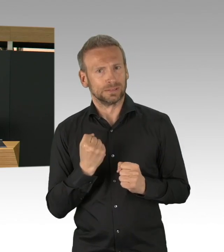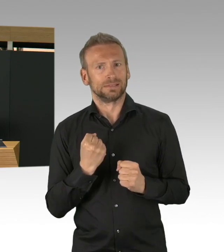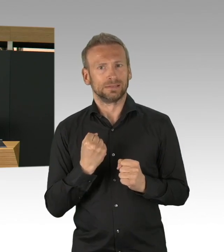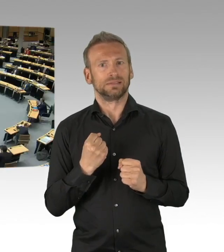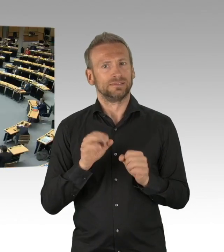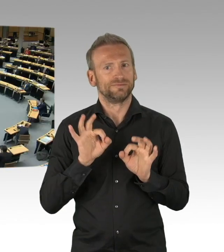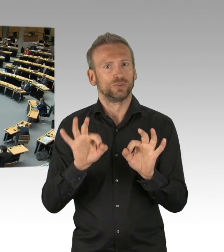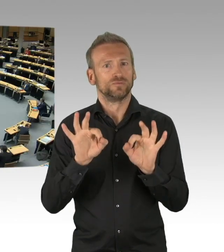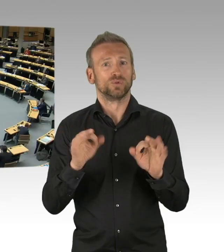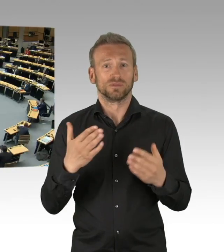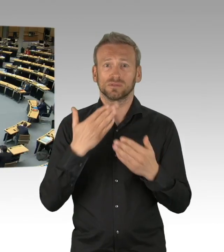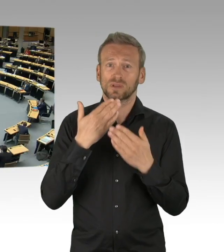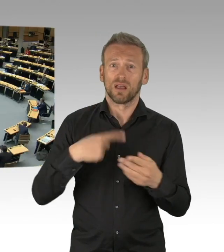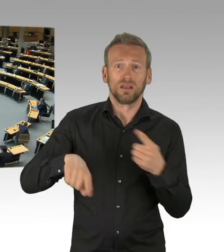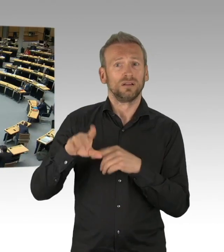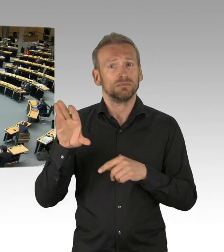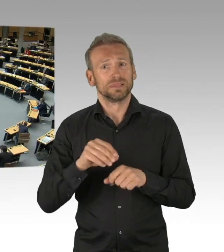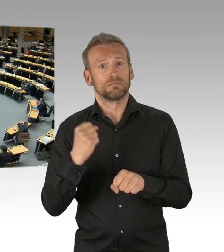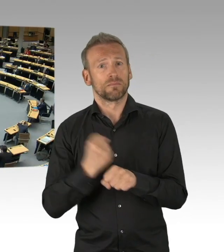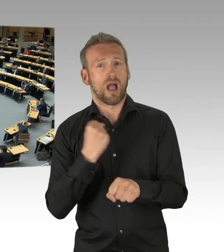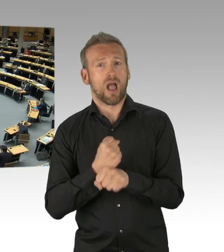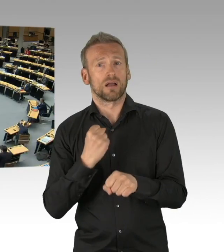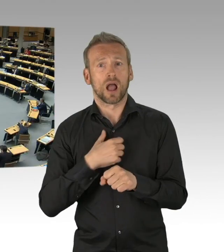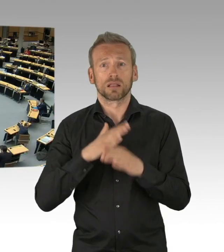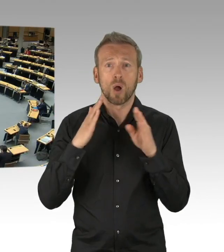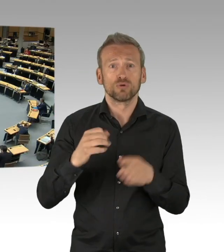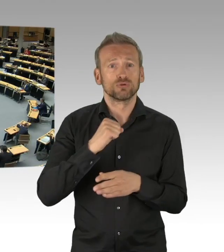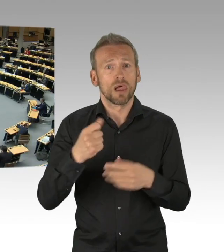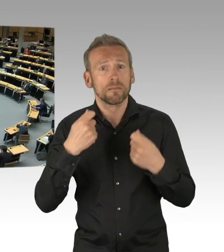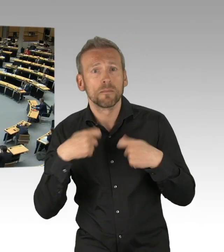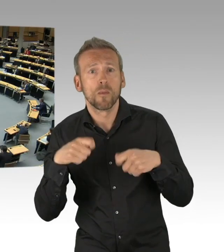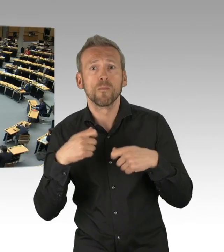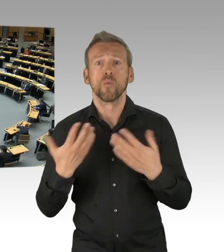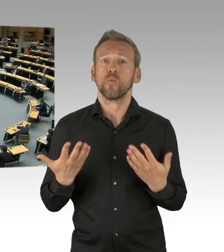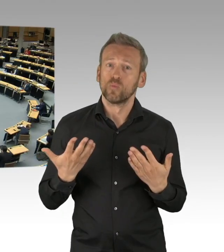(Beifall)